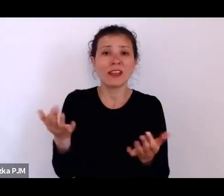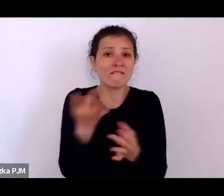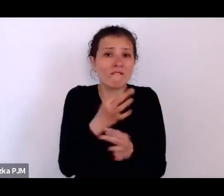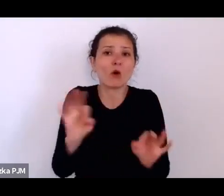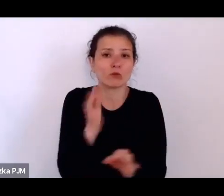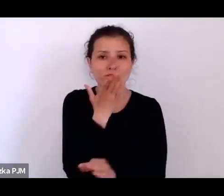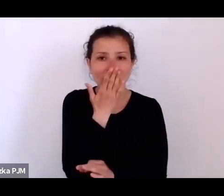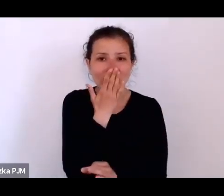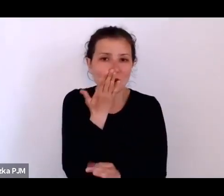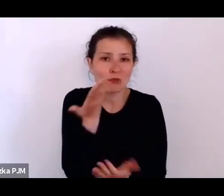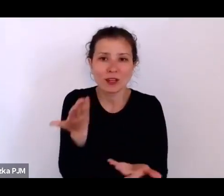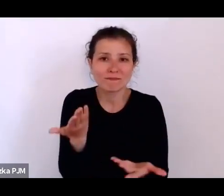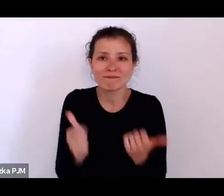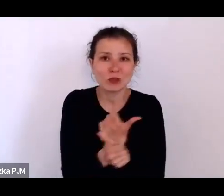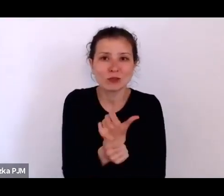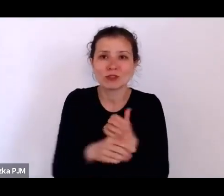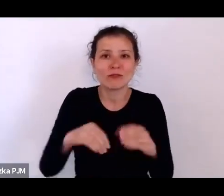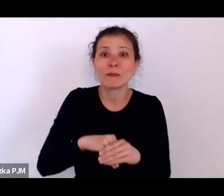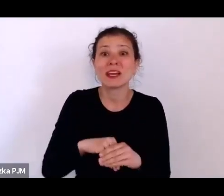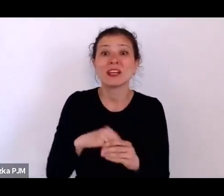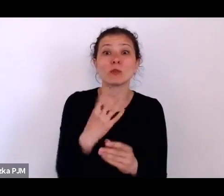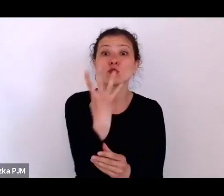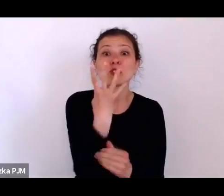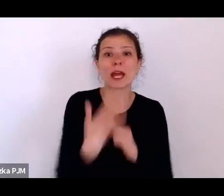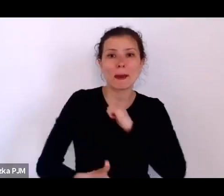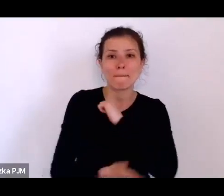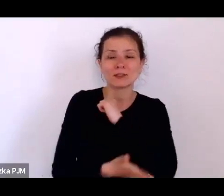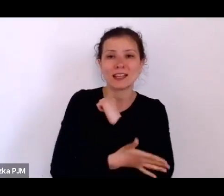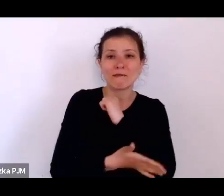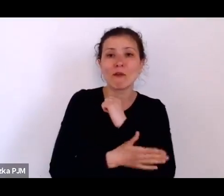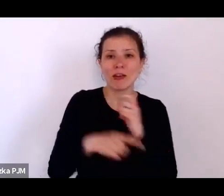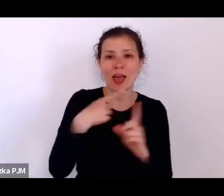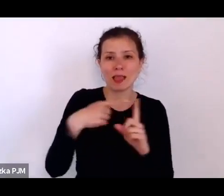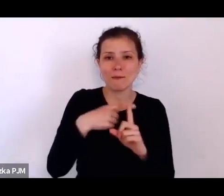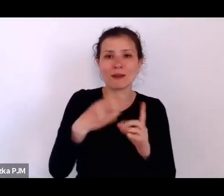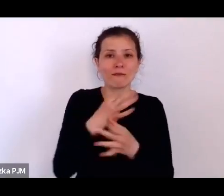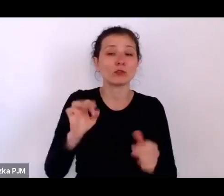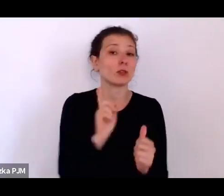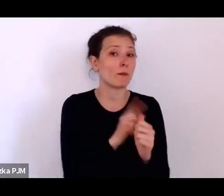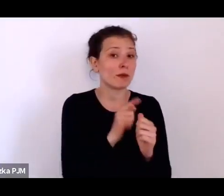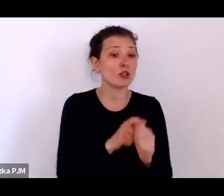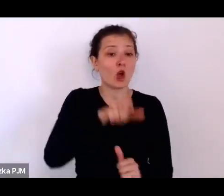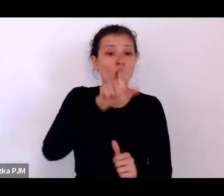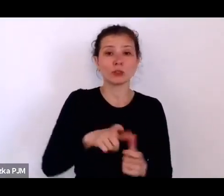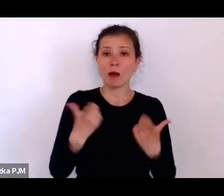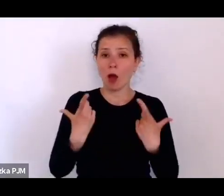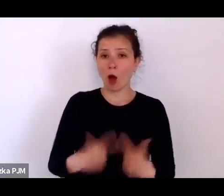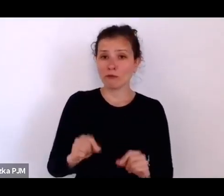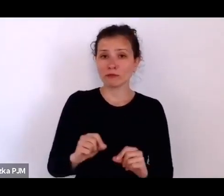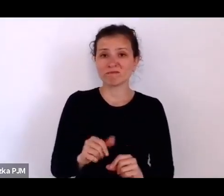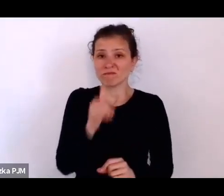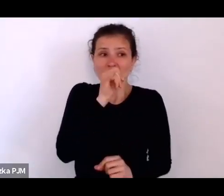I określił takie cztery filary wolności – po pierwsze, obywatel nie może się bać własnego państwa